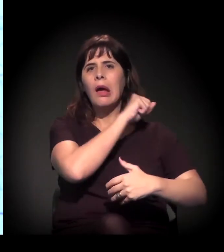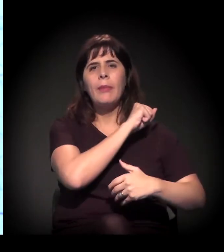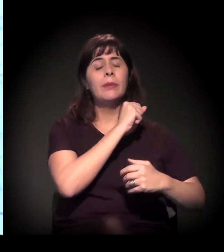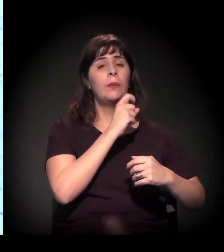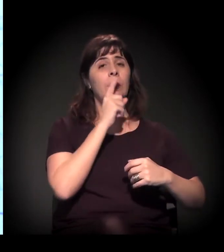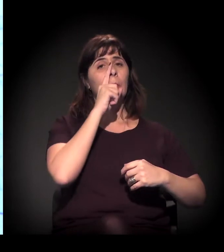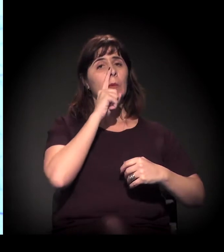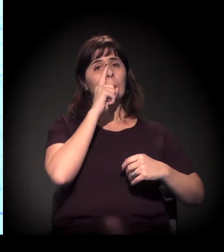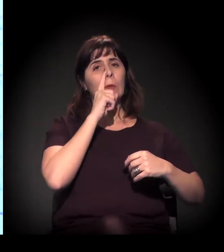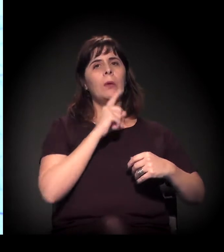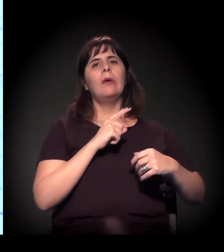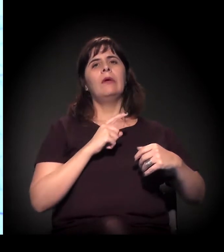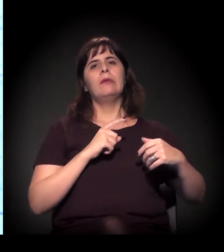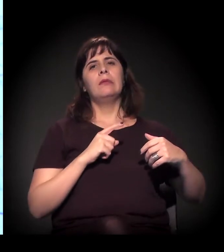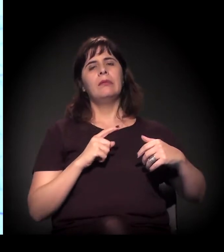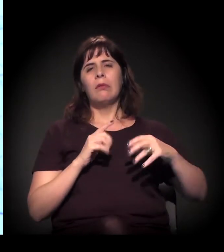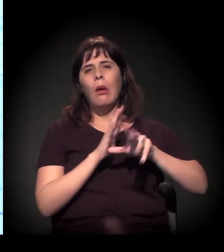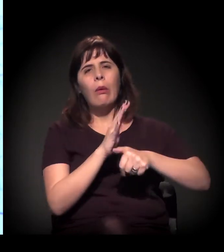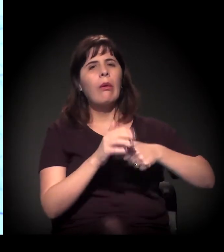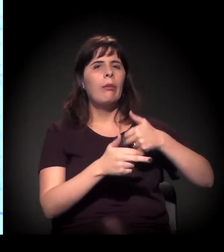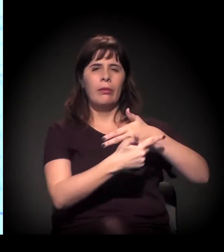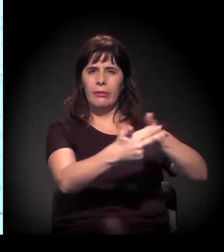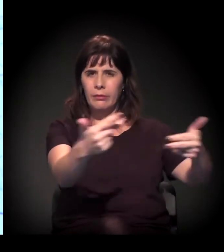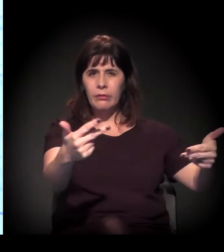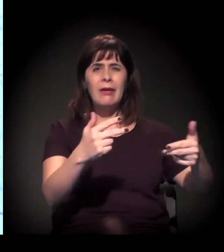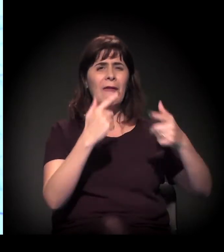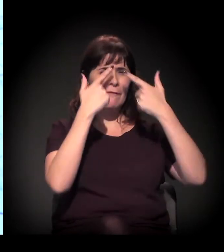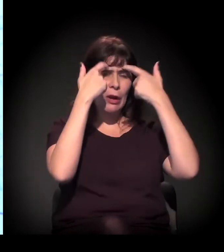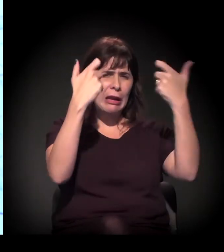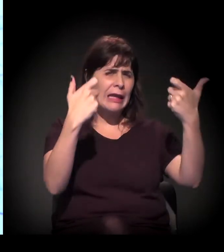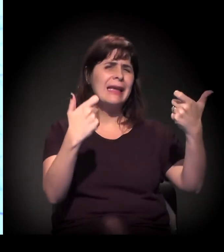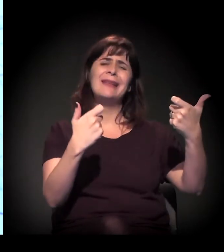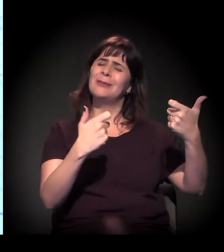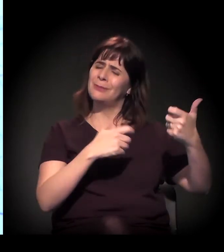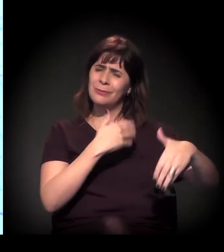de extrema violência de toda essa situação. Mas depois... Eu queria dividir a palavra...